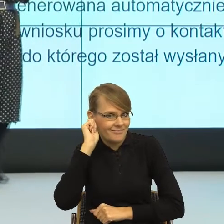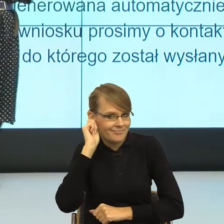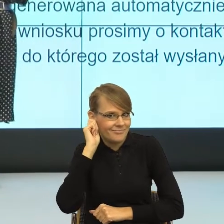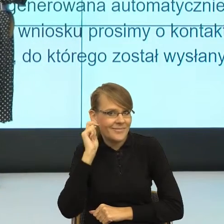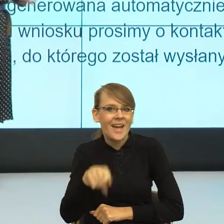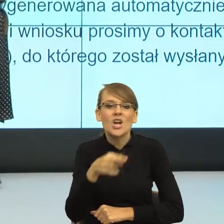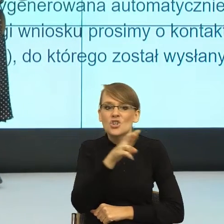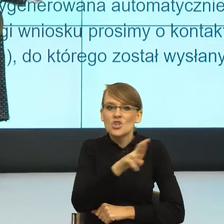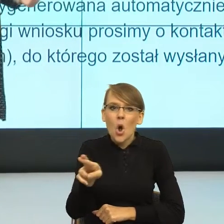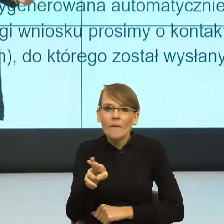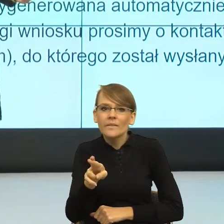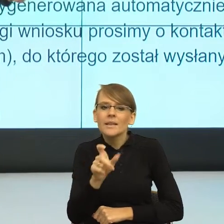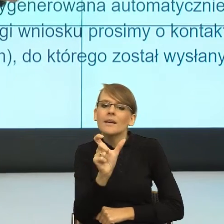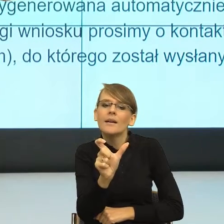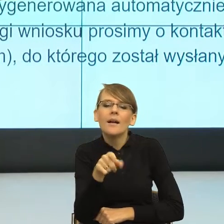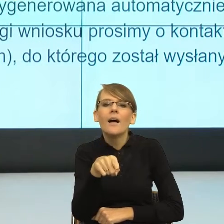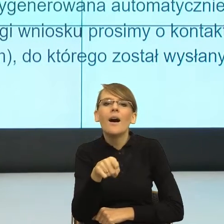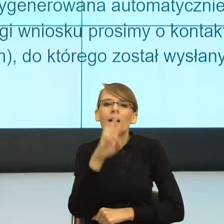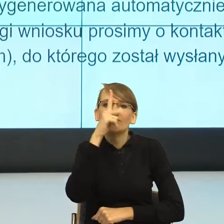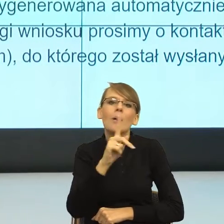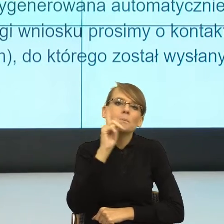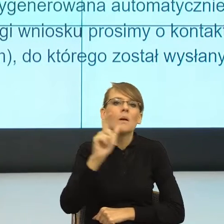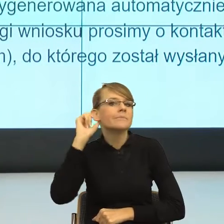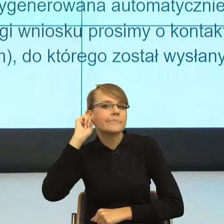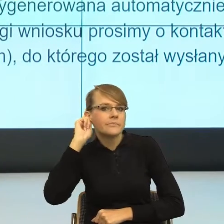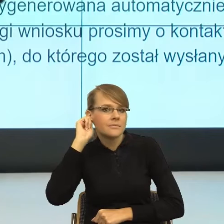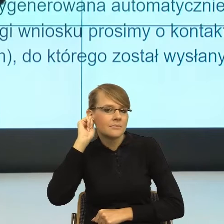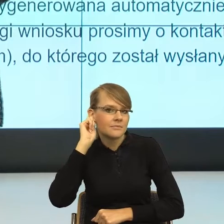która jest nam przynależna. Natomiast równocześnie,